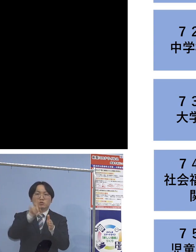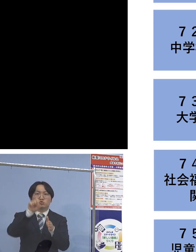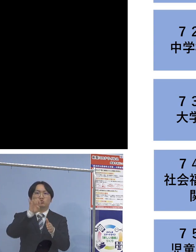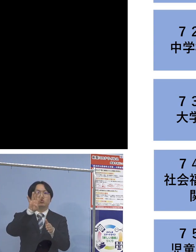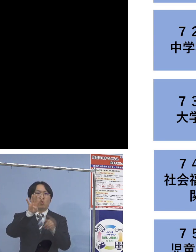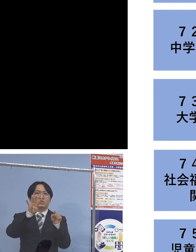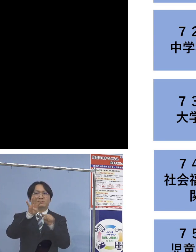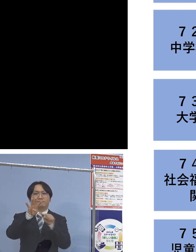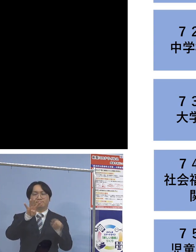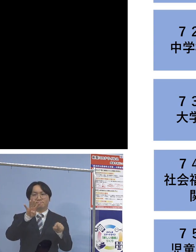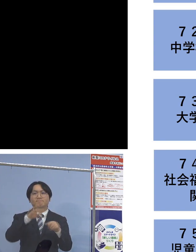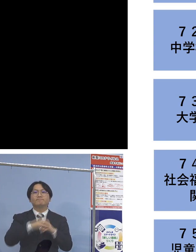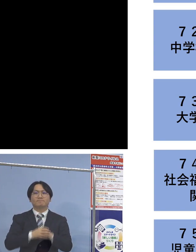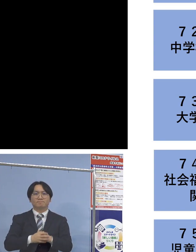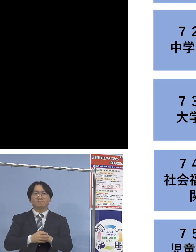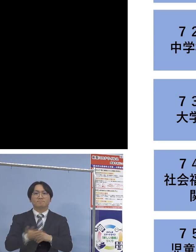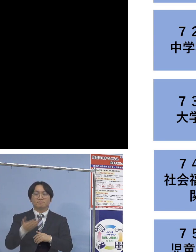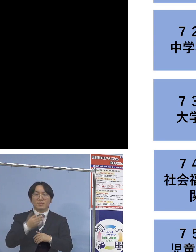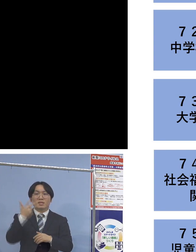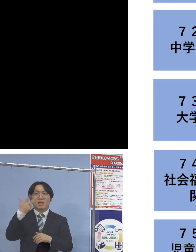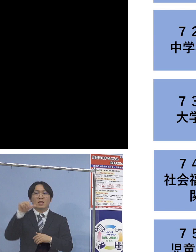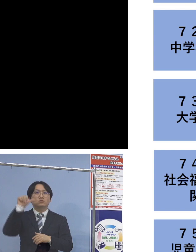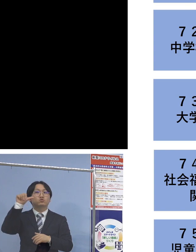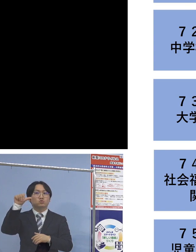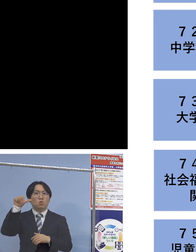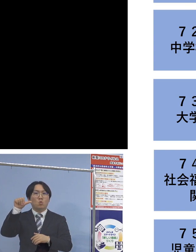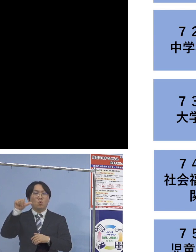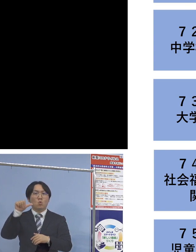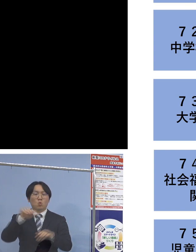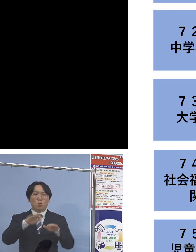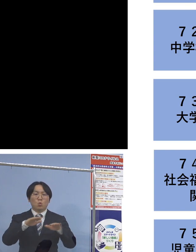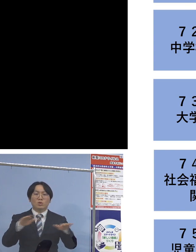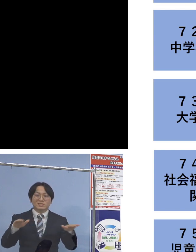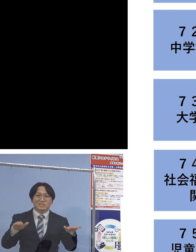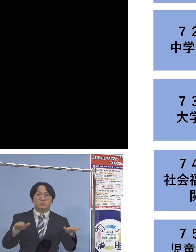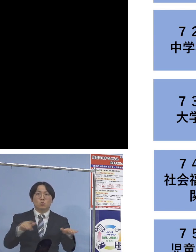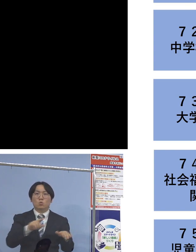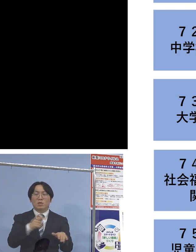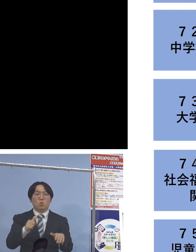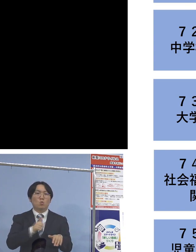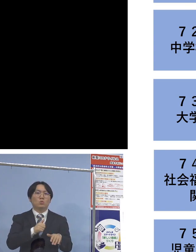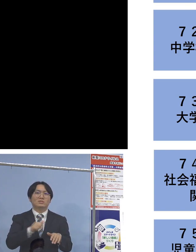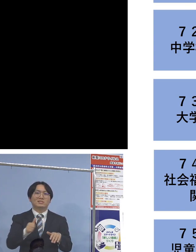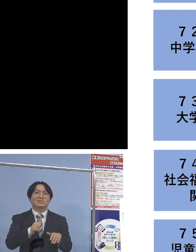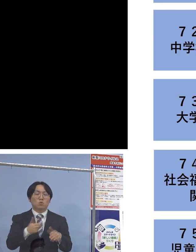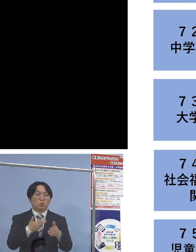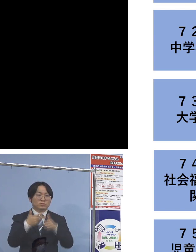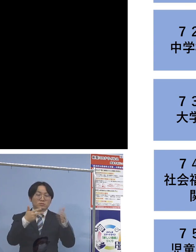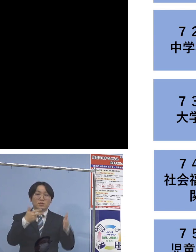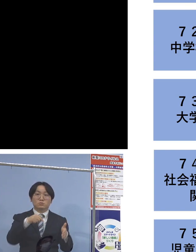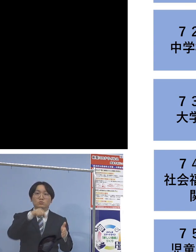そして 「75例目児童等利用施設関連」につきましては